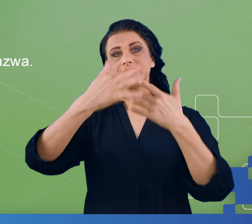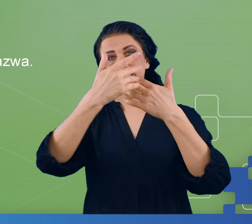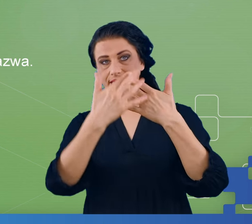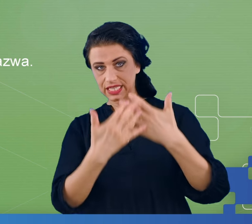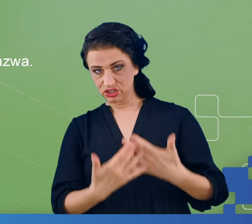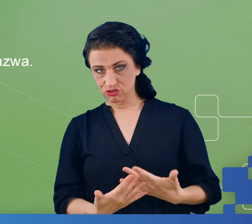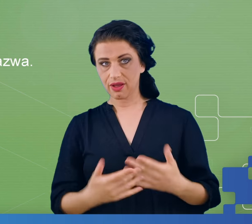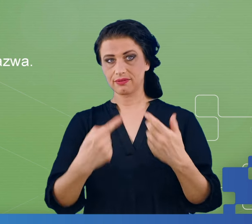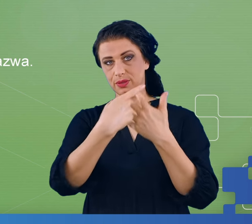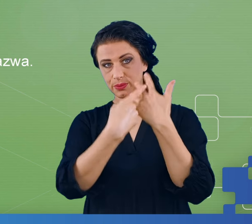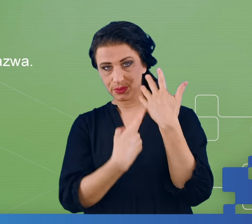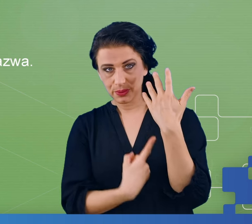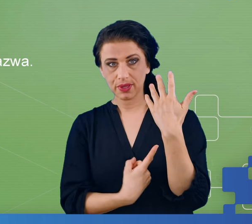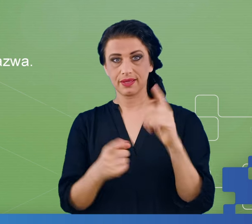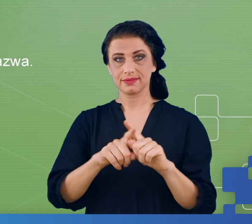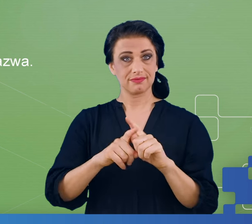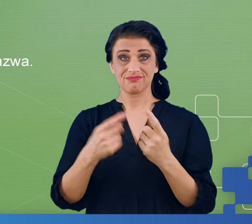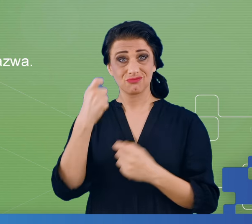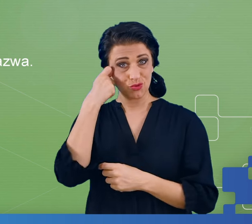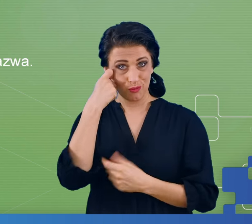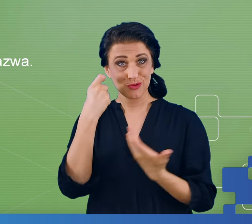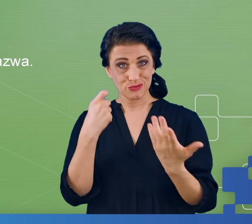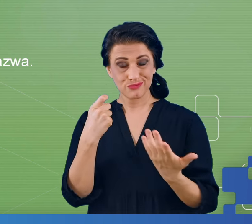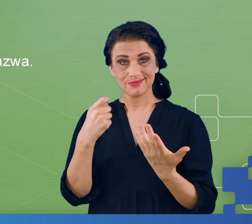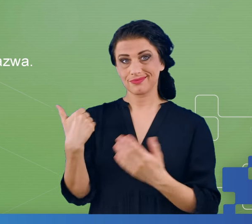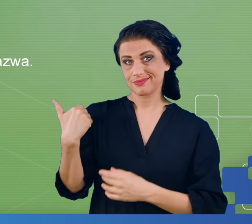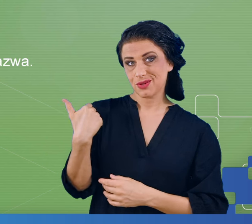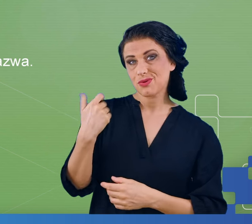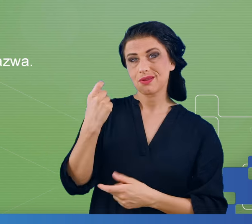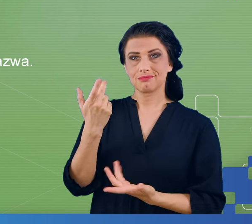kłopotów i pomyśleliśmy sobie, że taka była nasza hipoteza, że osoby,